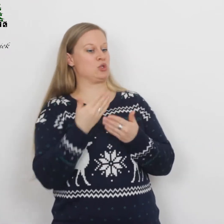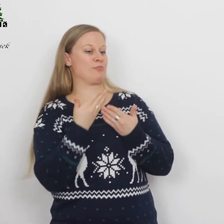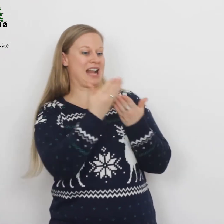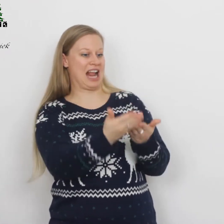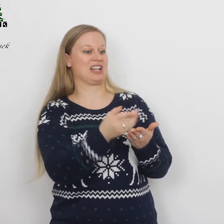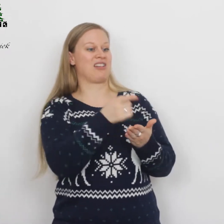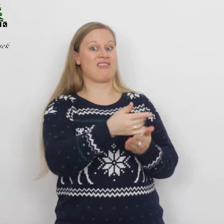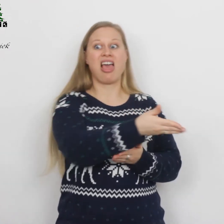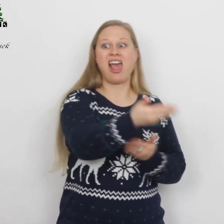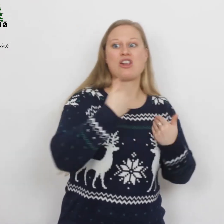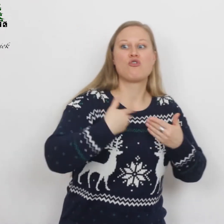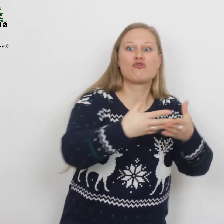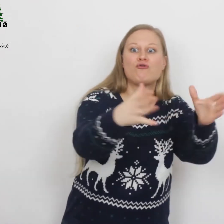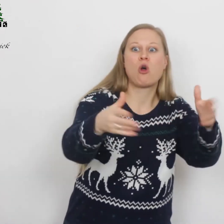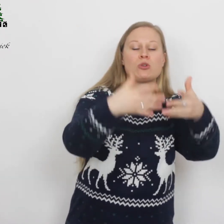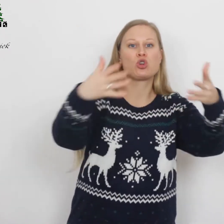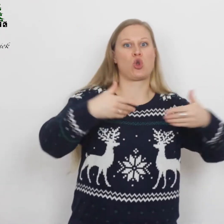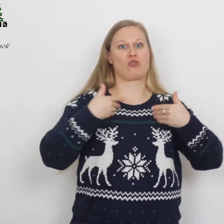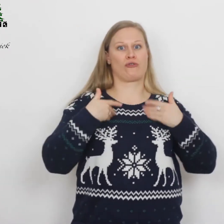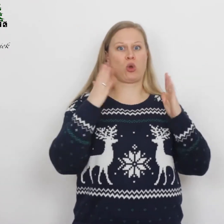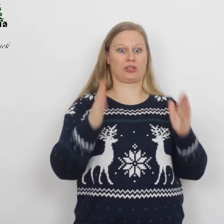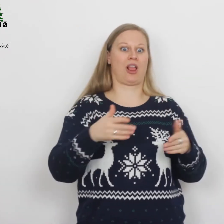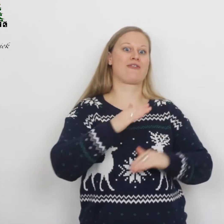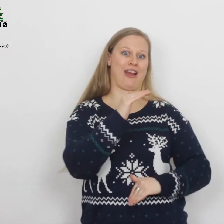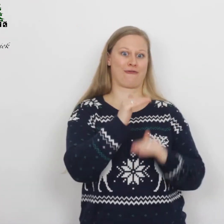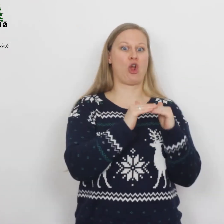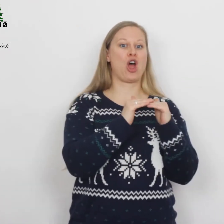dat het hele volk met grote vreugde zal vervullen.